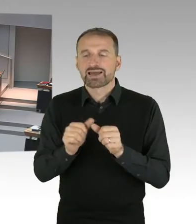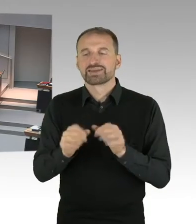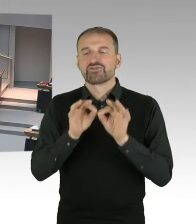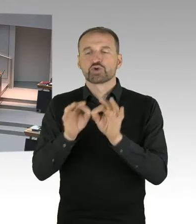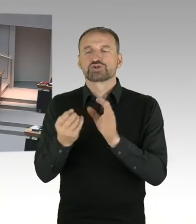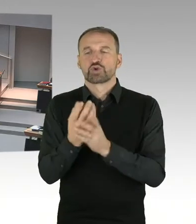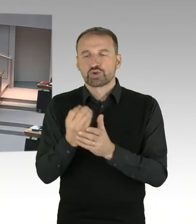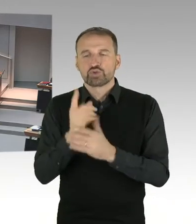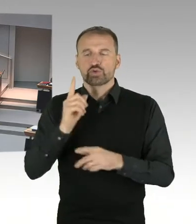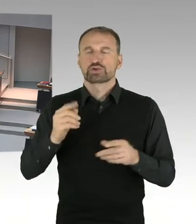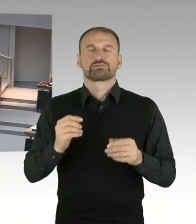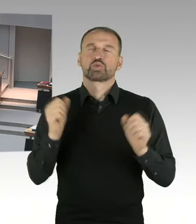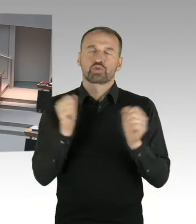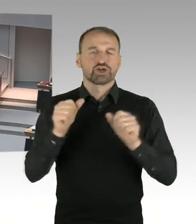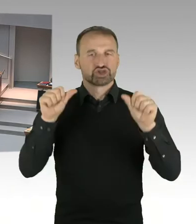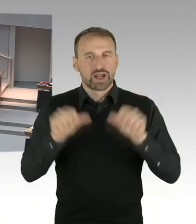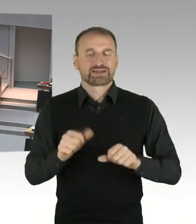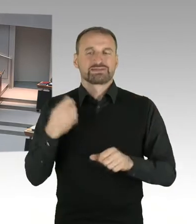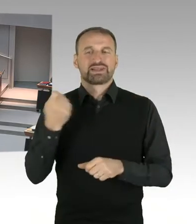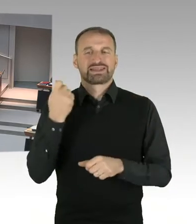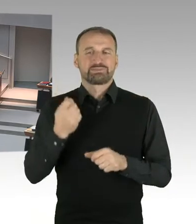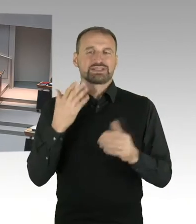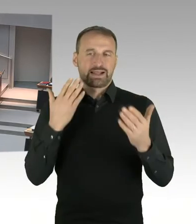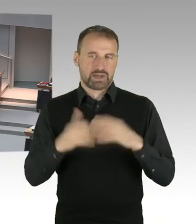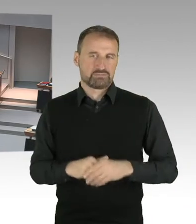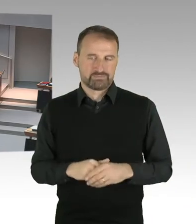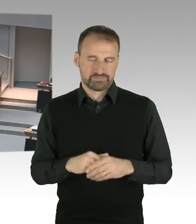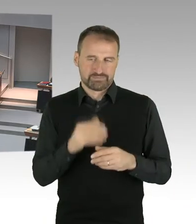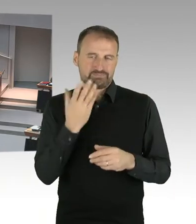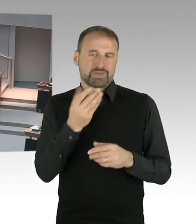Die nächste Frage geht an Frau Doktor Jasper-Winter von der Fraktion der FDP, bitteschön.